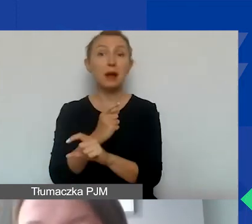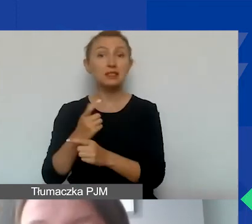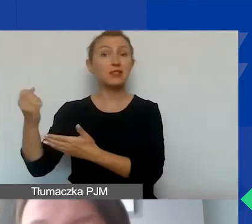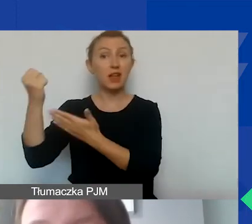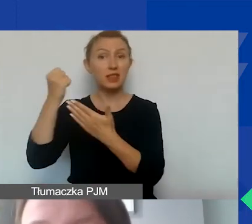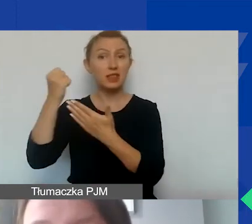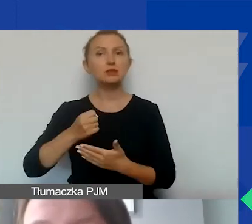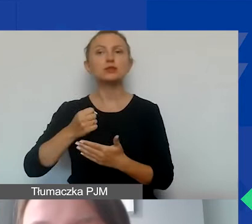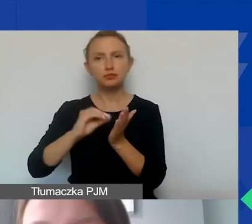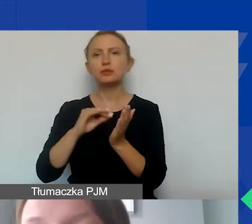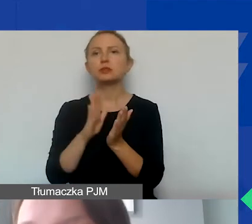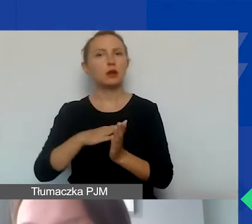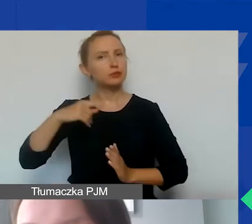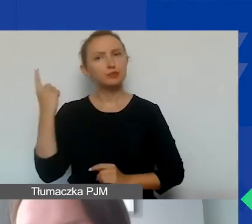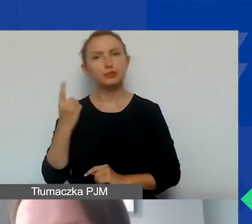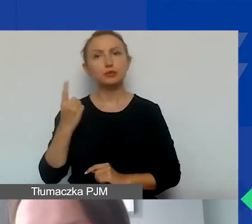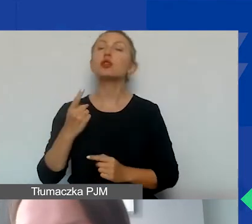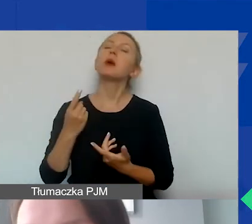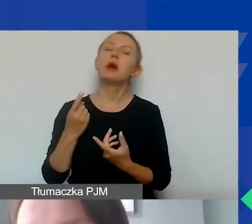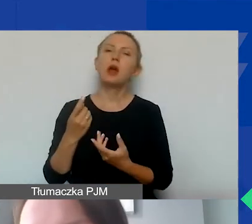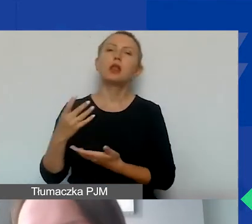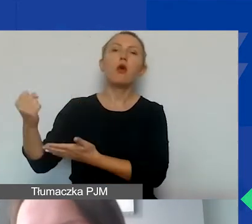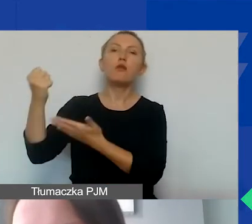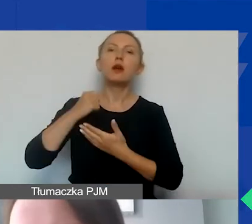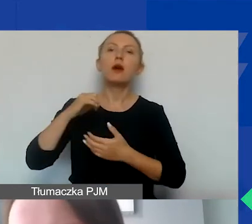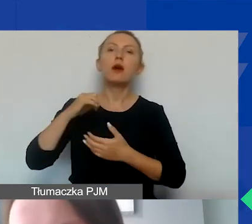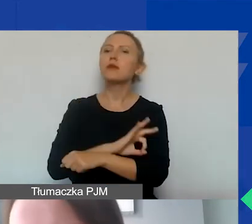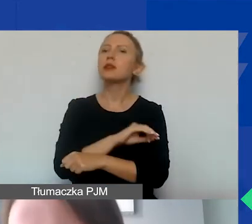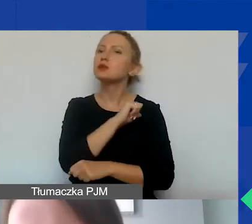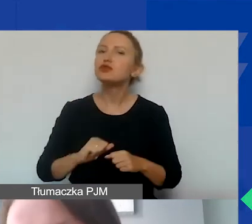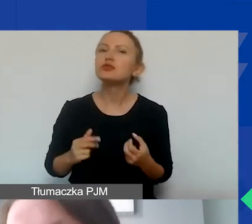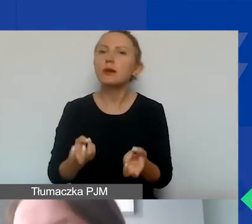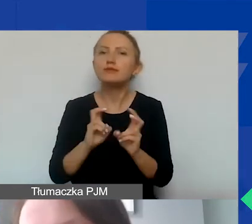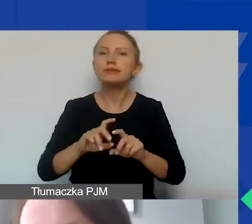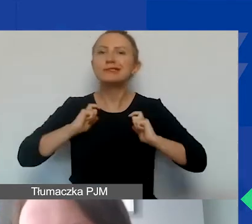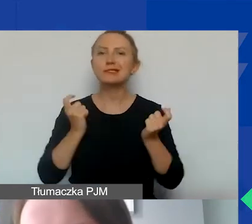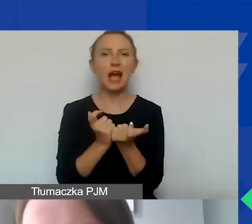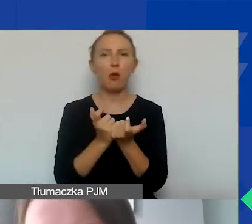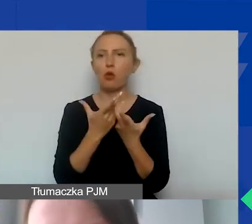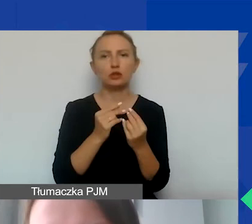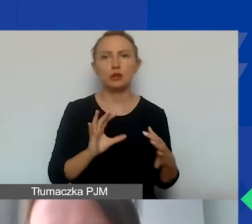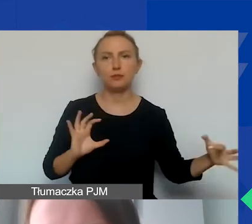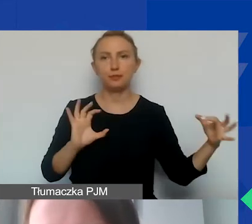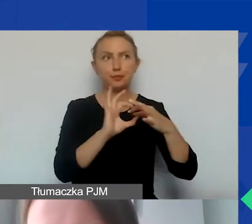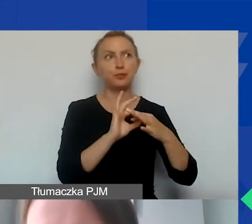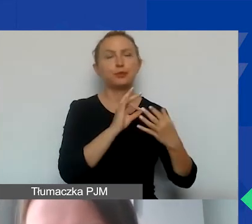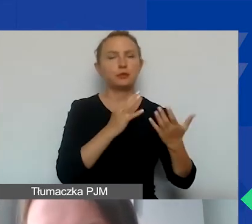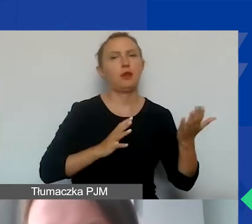żeby dofinansowane przez nich projekty tworzyły samodzielne całości. My też będziemy to sprawdzać,